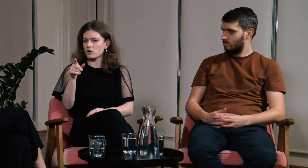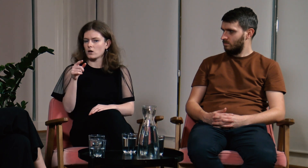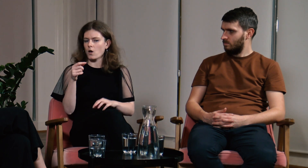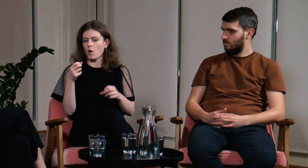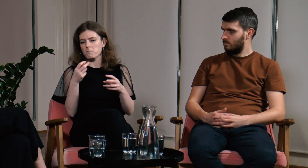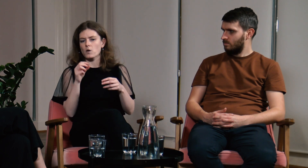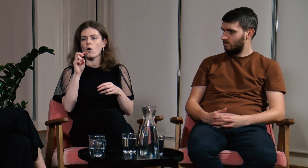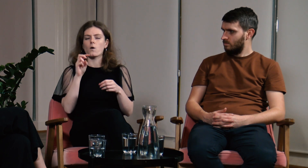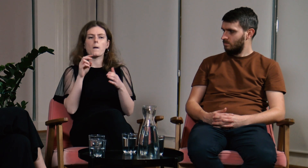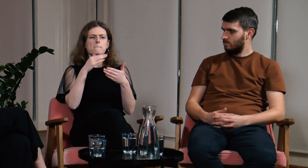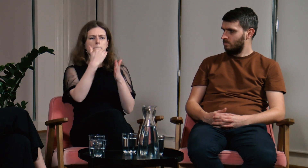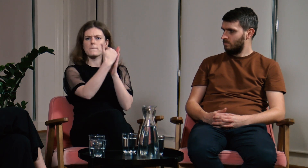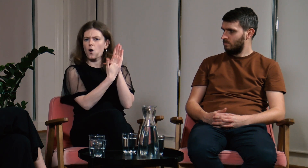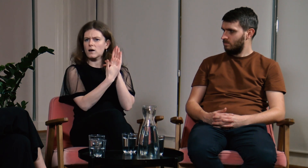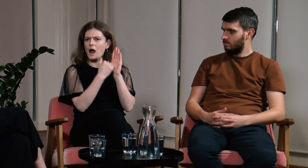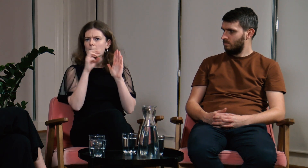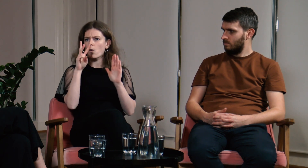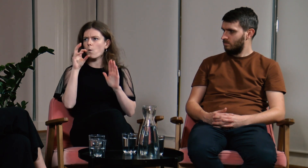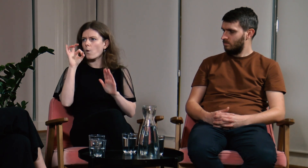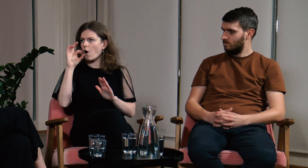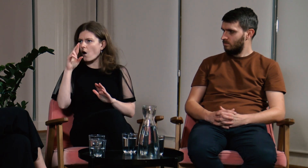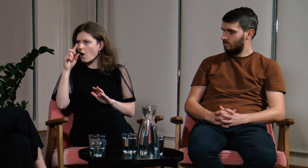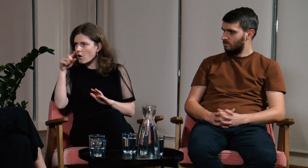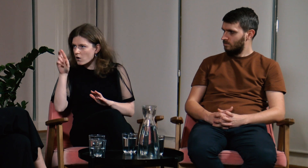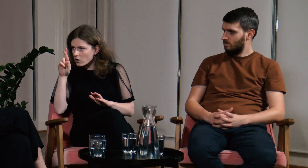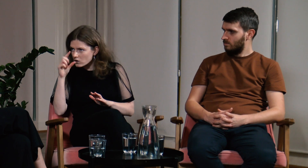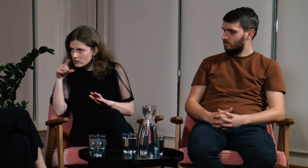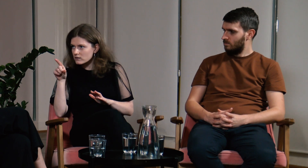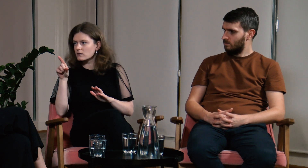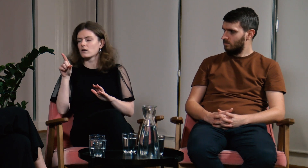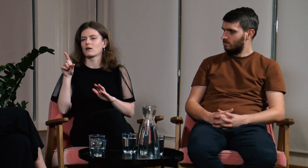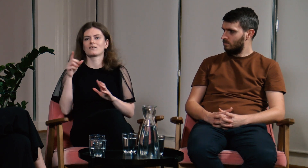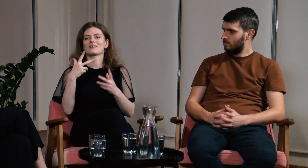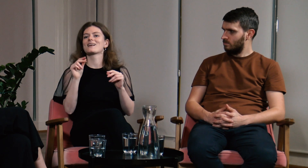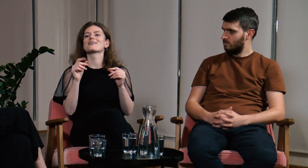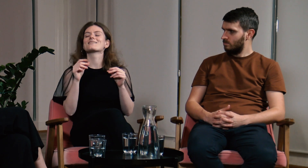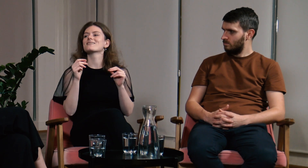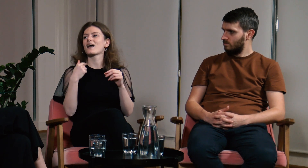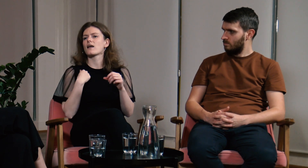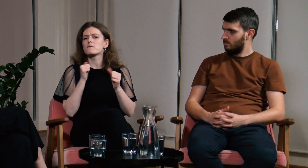Dostałam odpowiedź, że są w programie Word, ale mi nie o to chodziło.